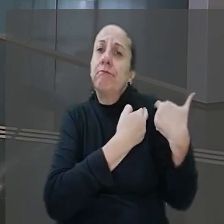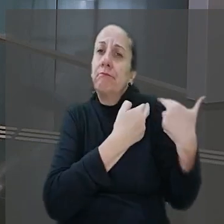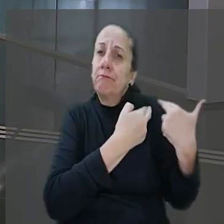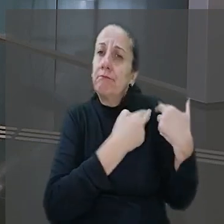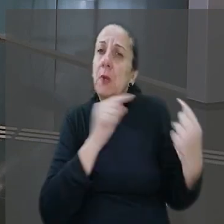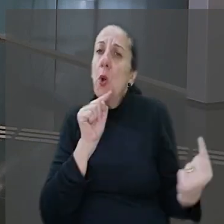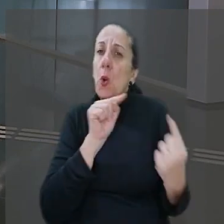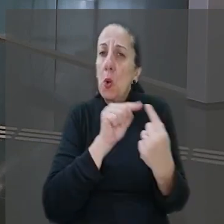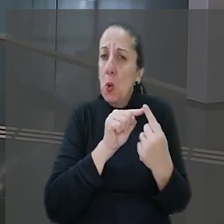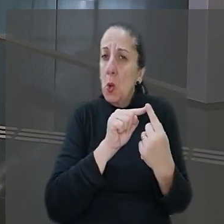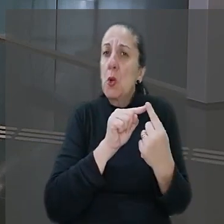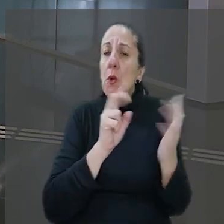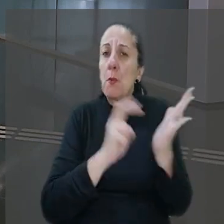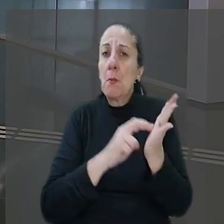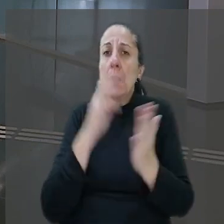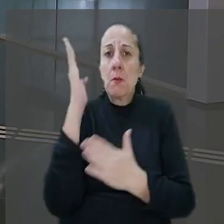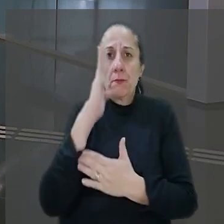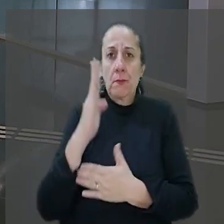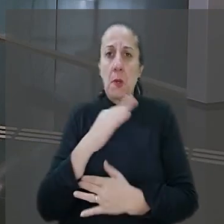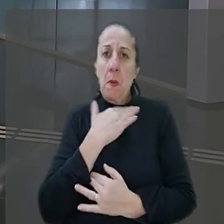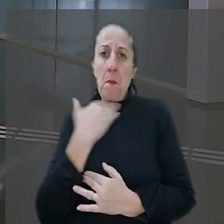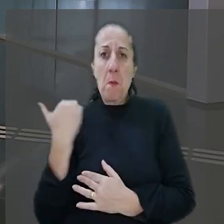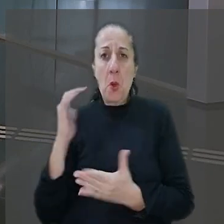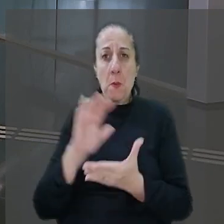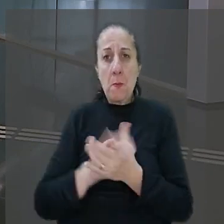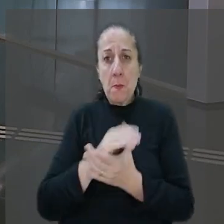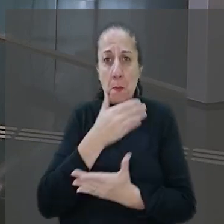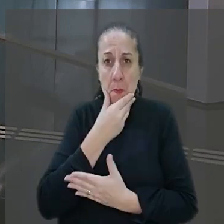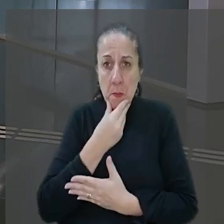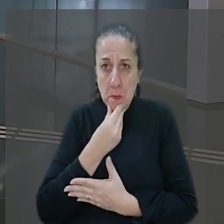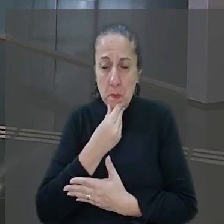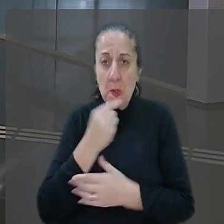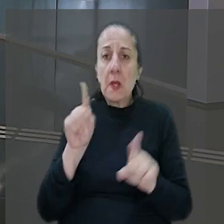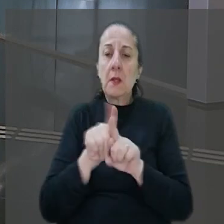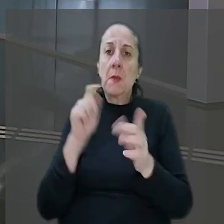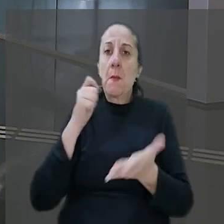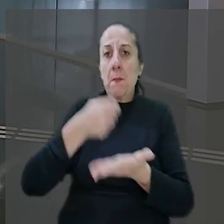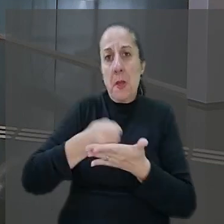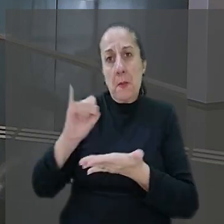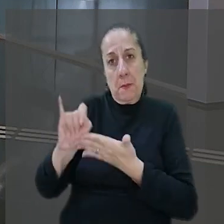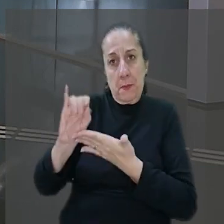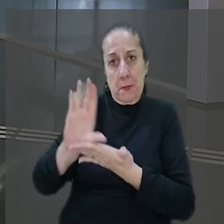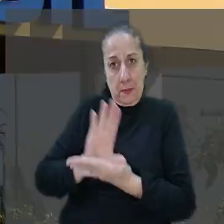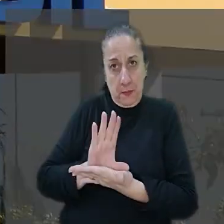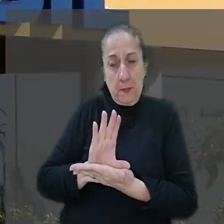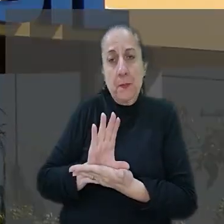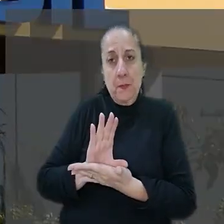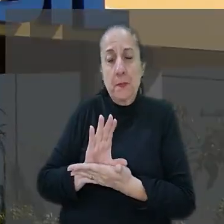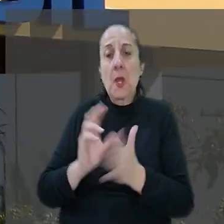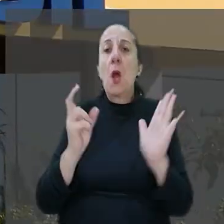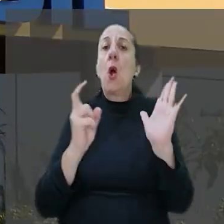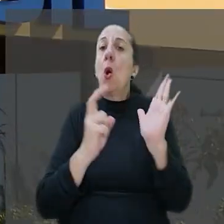objetiva do Banco do Brasil pela morte do marido, além do pagamento de indenização. O banco sustentou